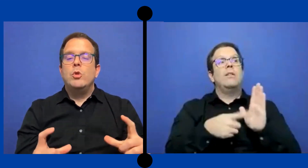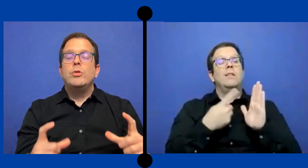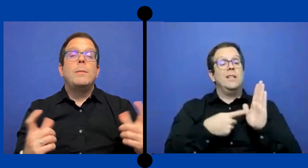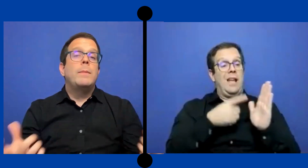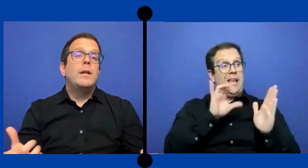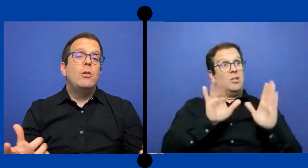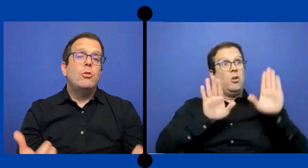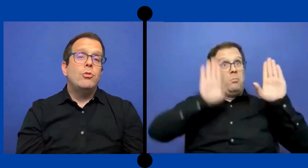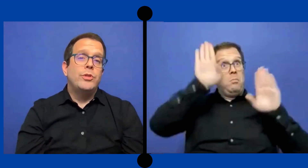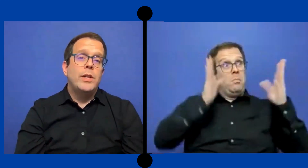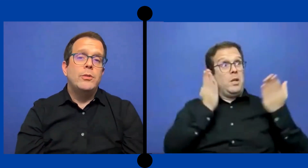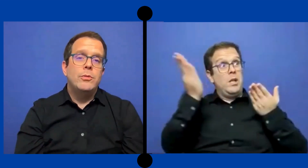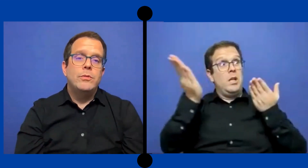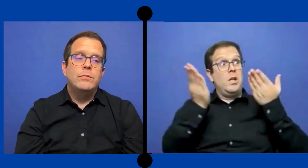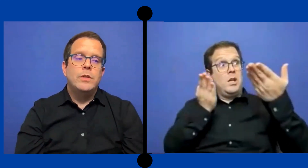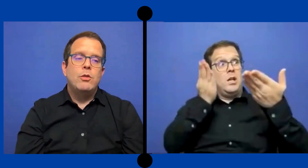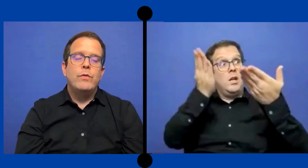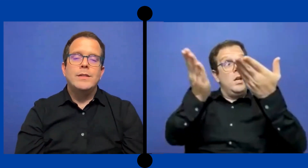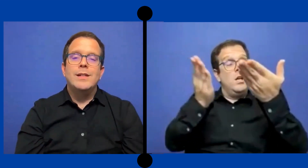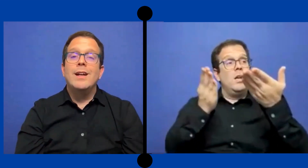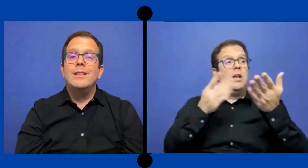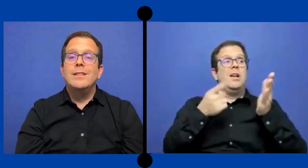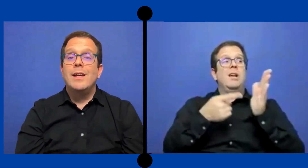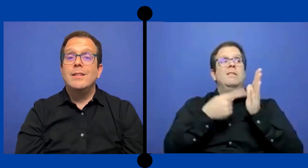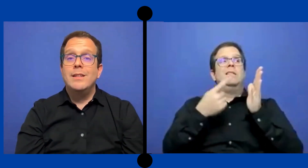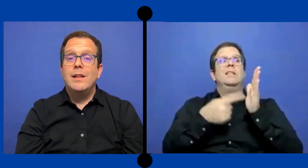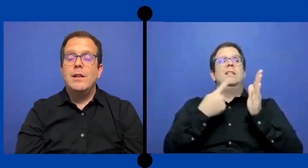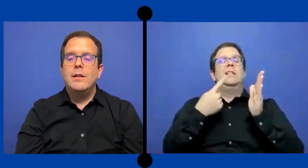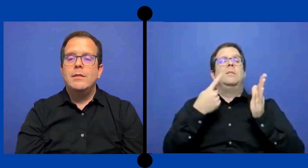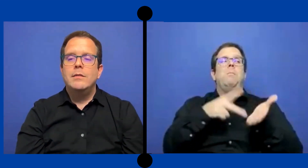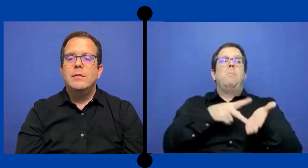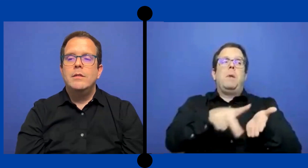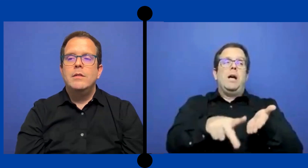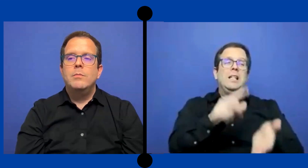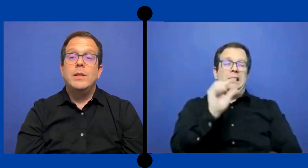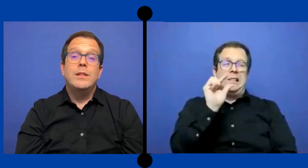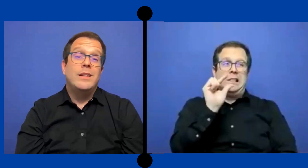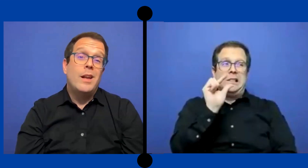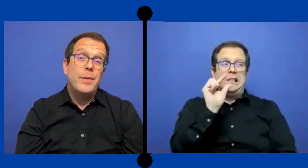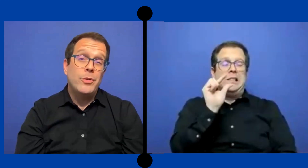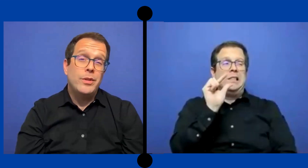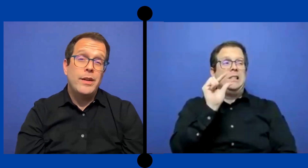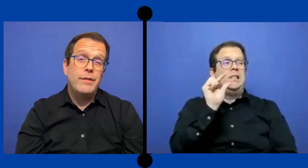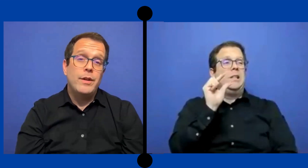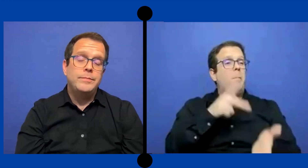no siempre los contratos que ofrecen agencia externa tienen la mejor tarifa.